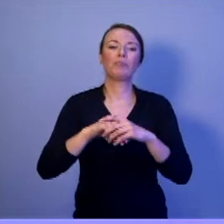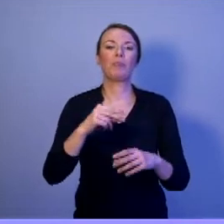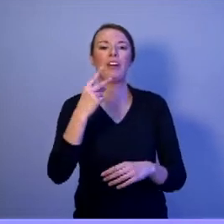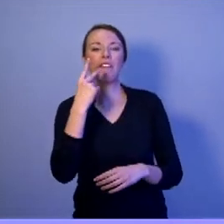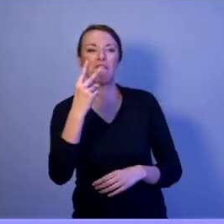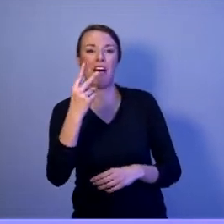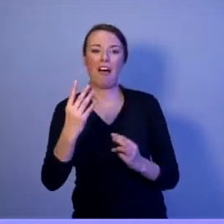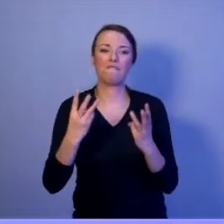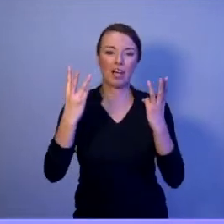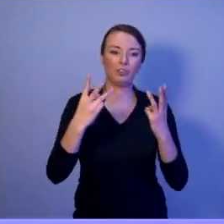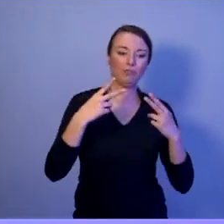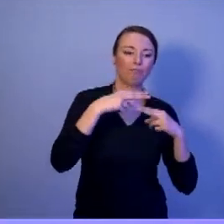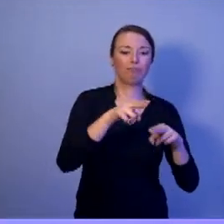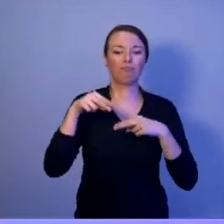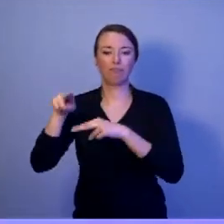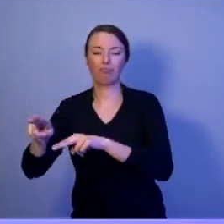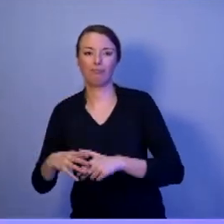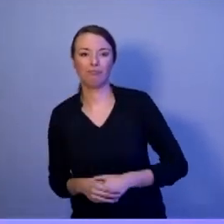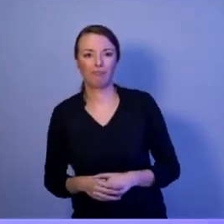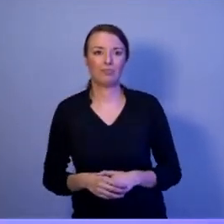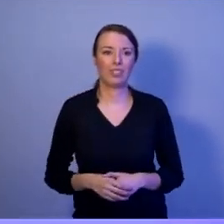Sojusz Północnoatlantycki i Unia Europejska.